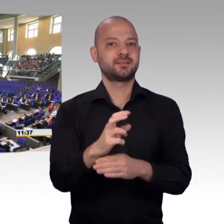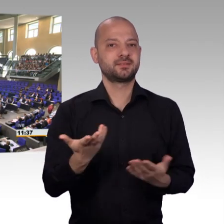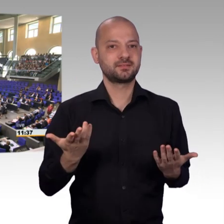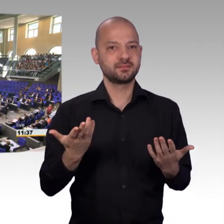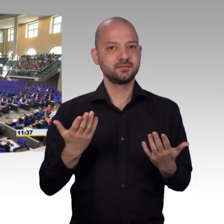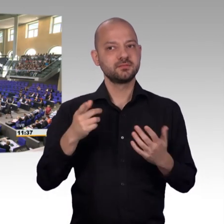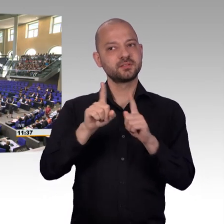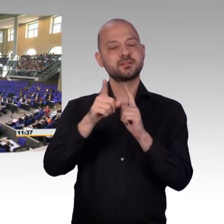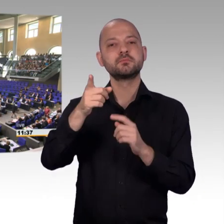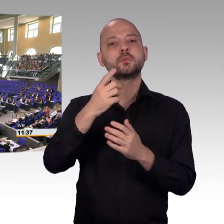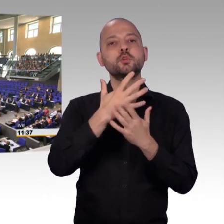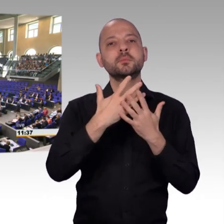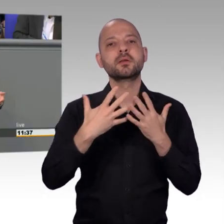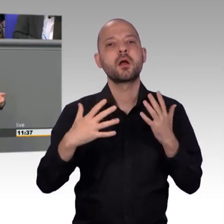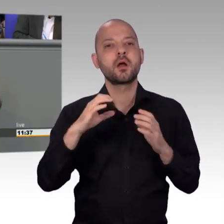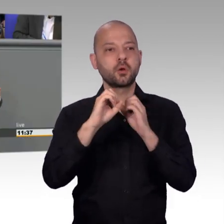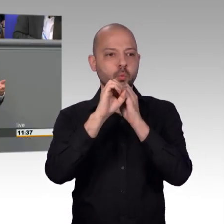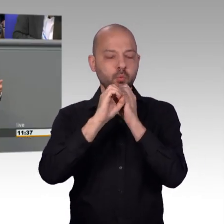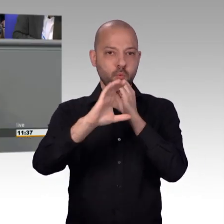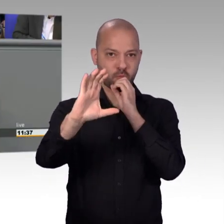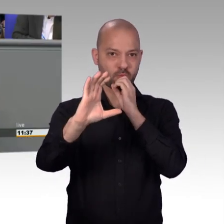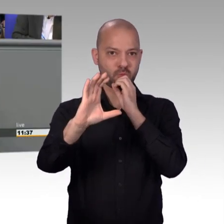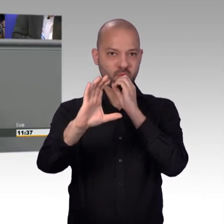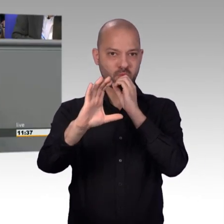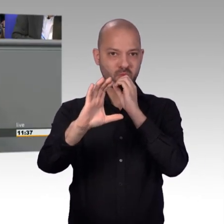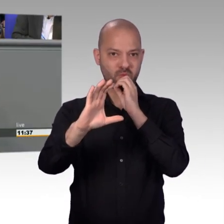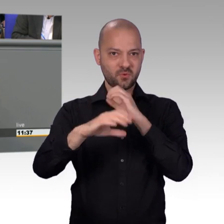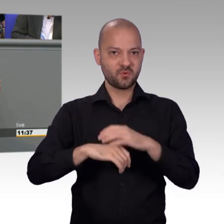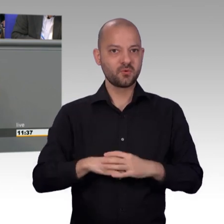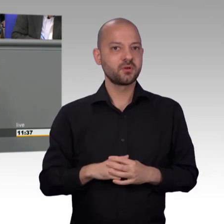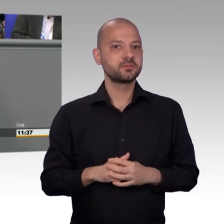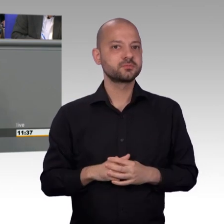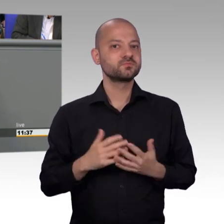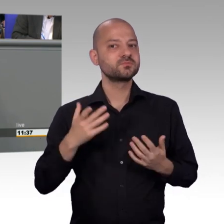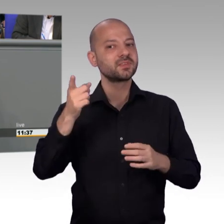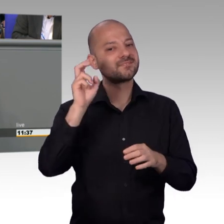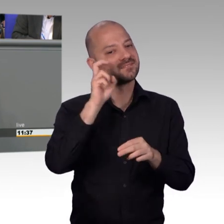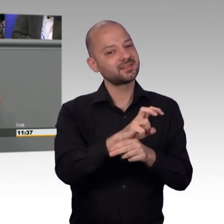Und meine Damen und Herren, wir alle wissen im Petitionsausschuss wir können nicht immer helfen, aber mit ist ganz wichtig zu betonen,